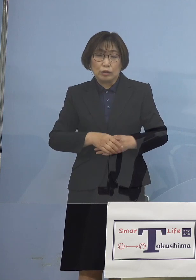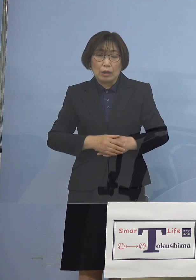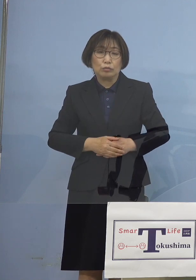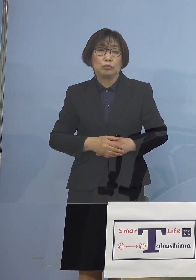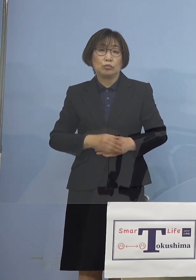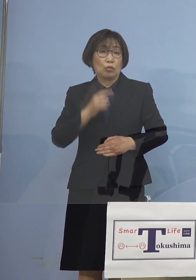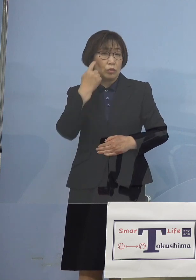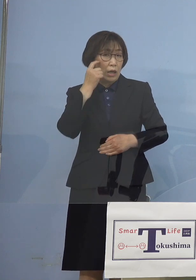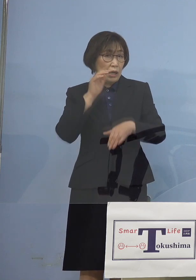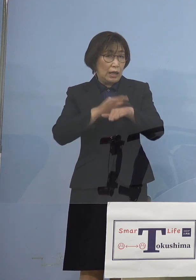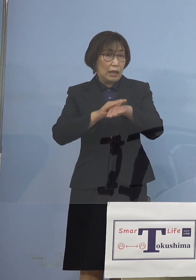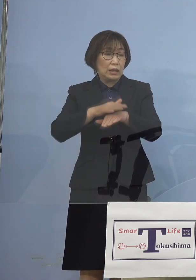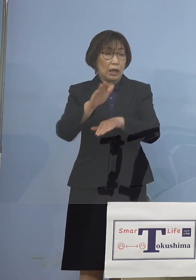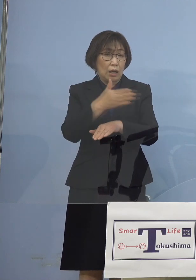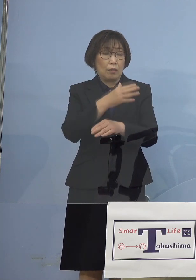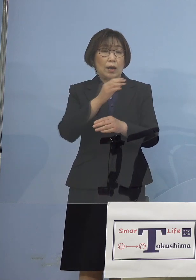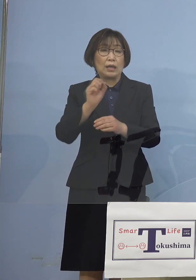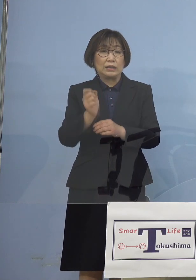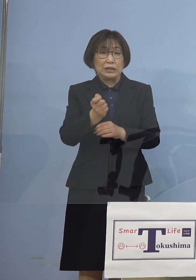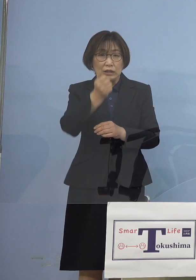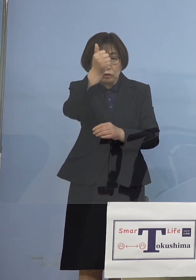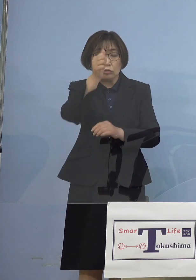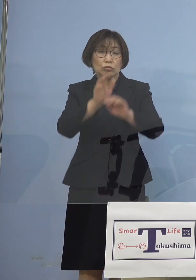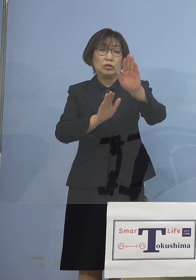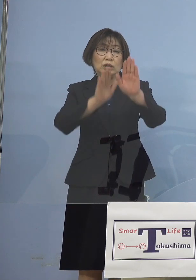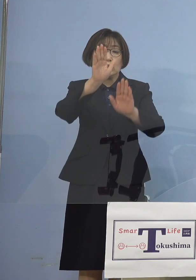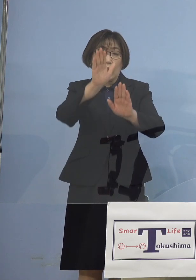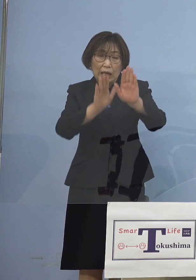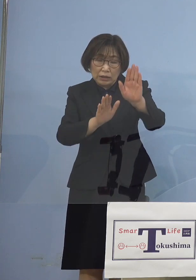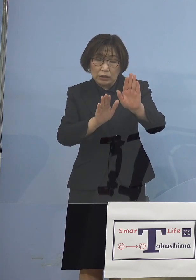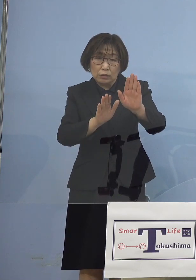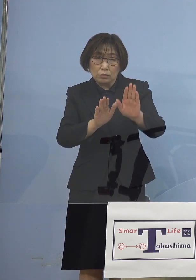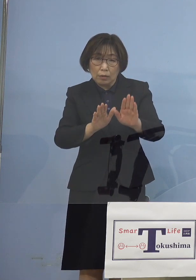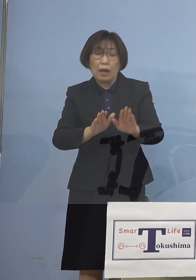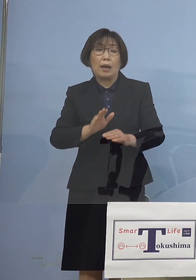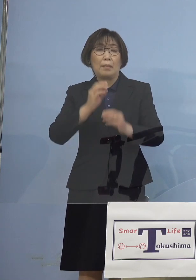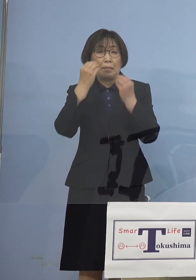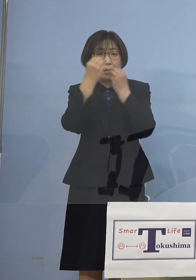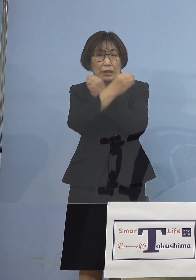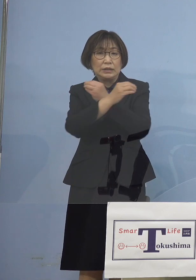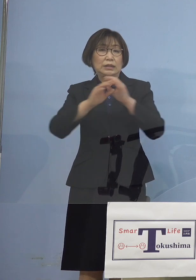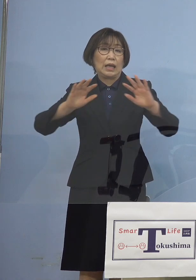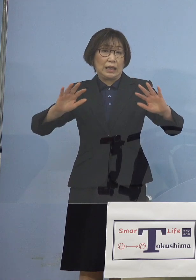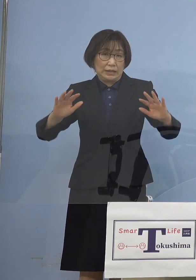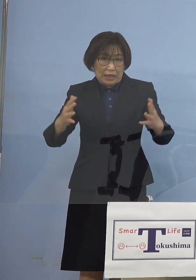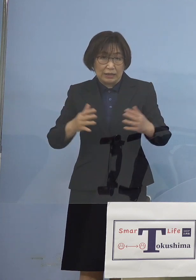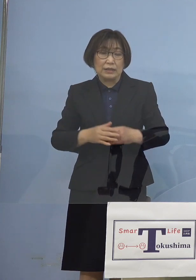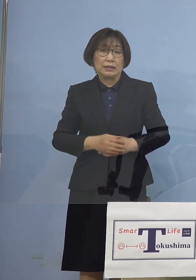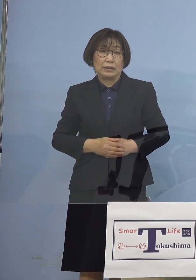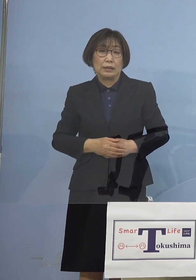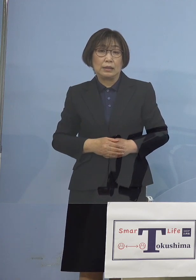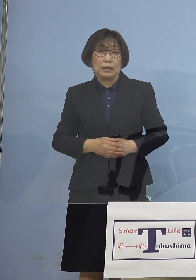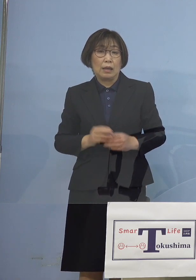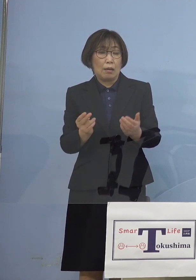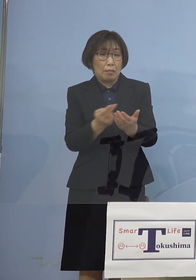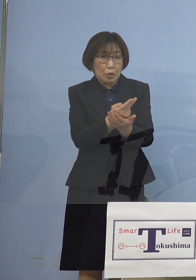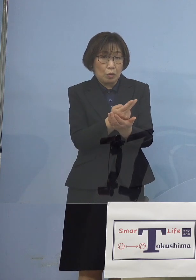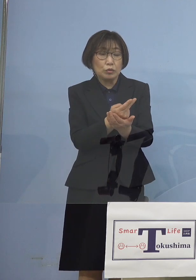やはり緊急事態であることは 間違いないところでありますし あるいは病床の 逼迫状況についても